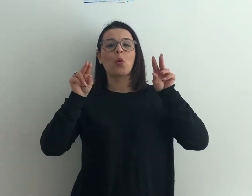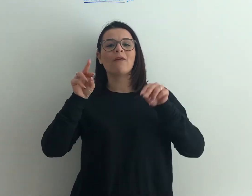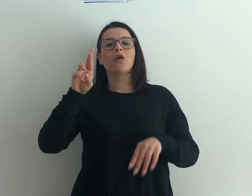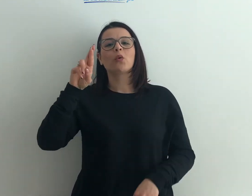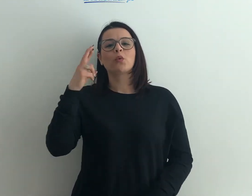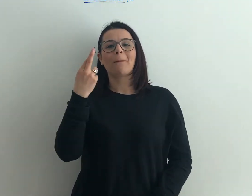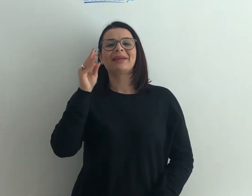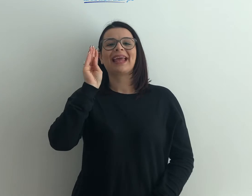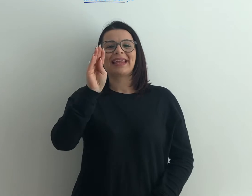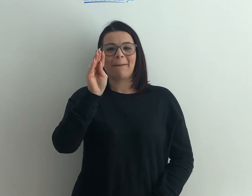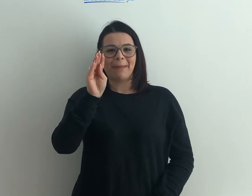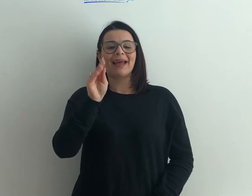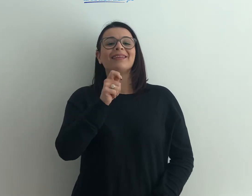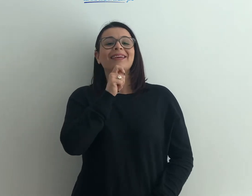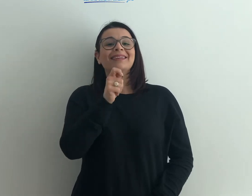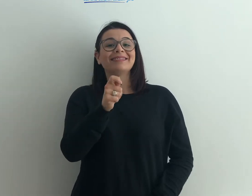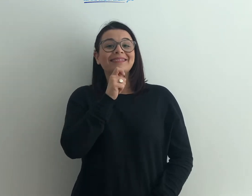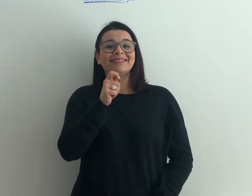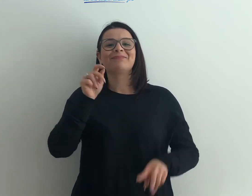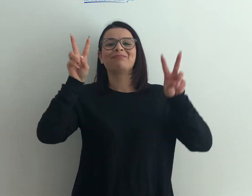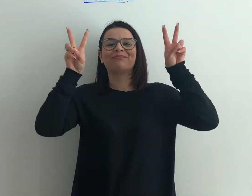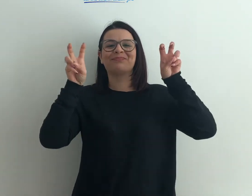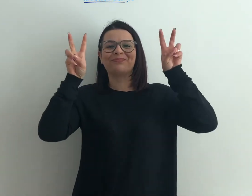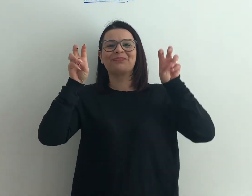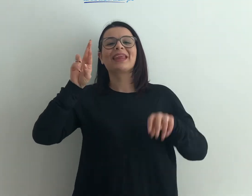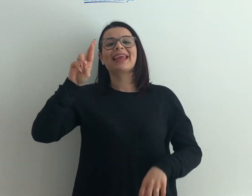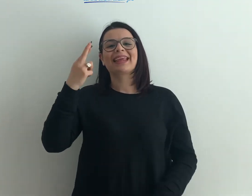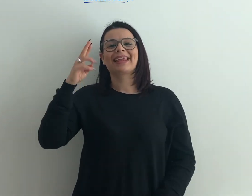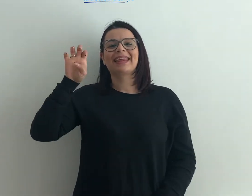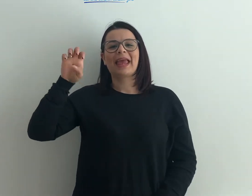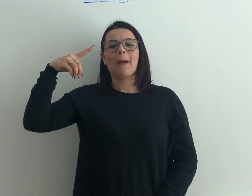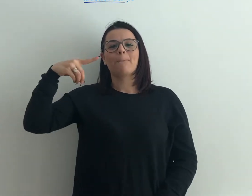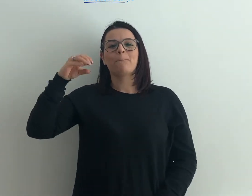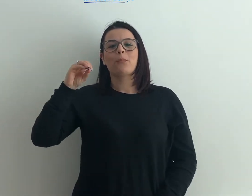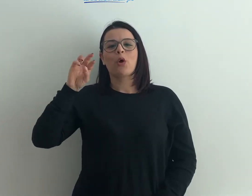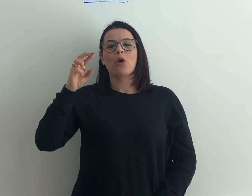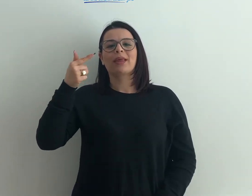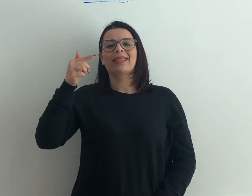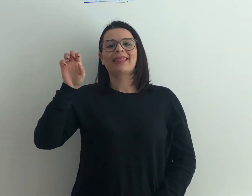rubrica che si intitola "Reporter per un giorno"